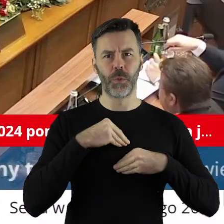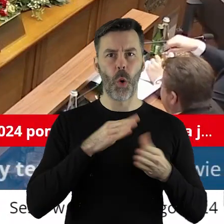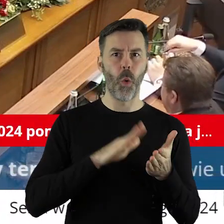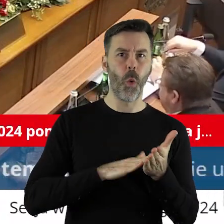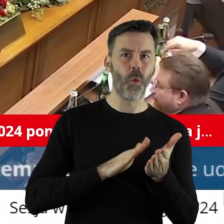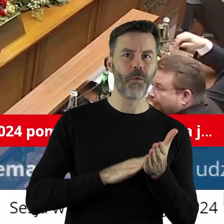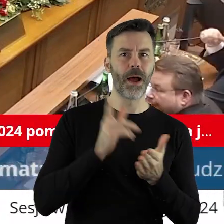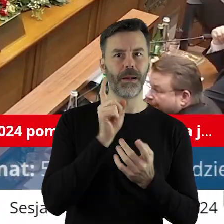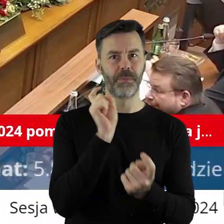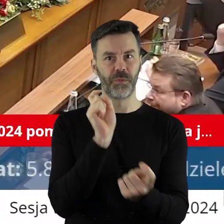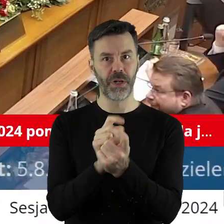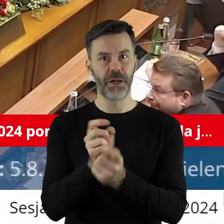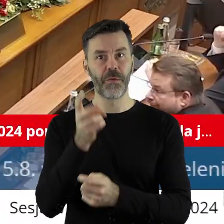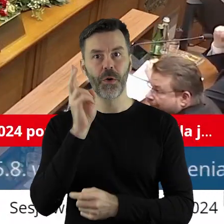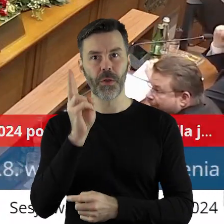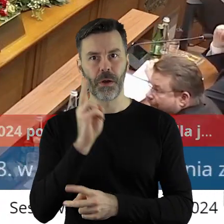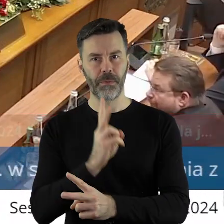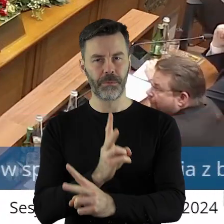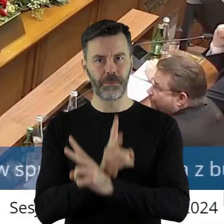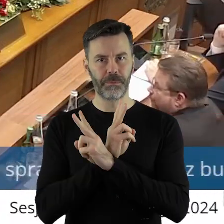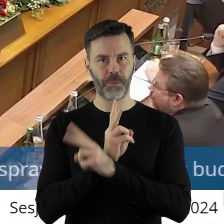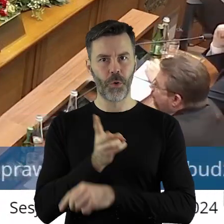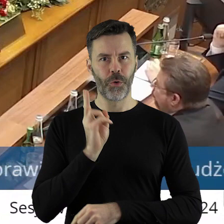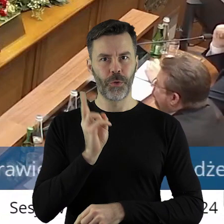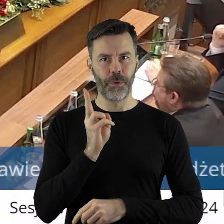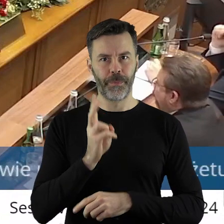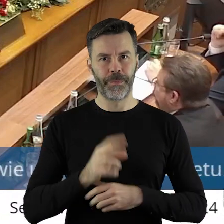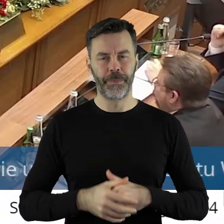Kto jest przeciw, kto się wstrzymał?